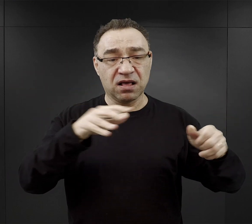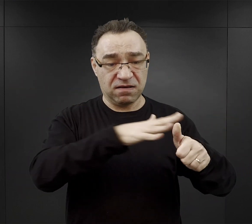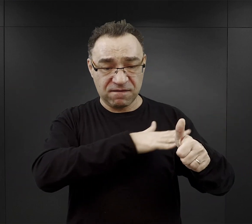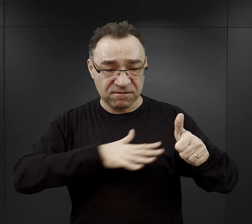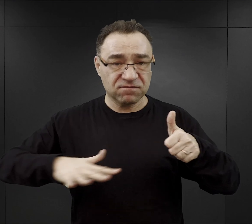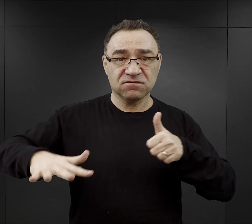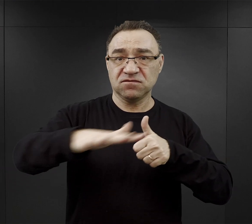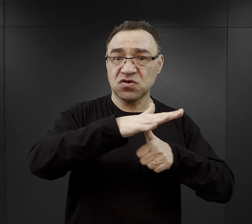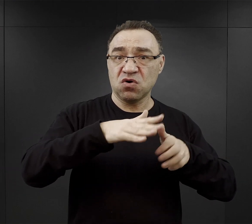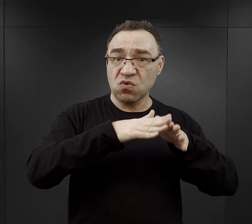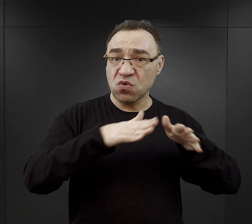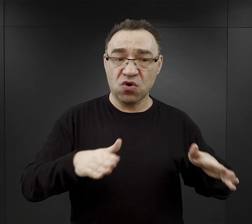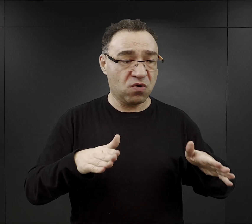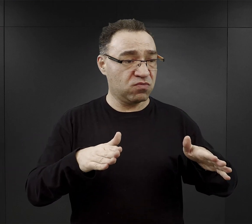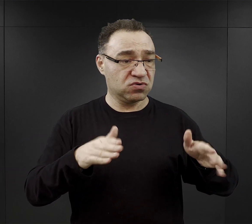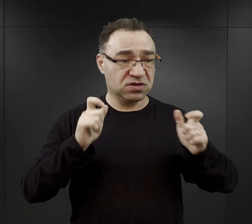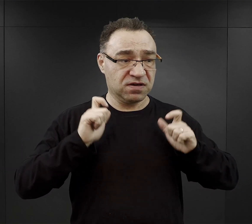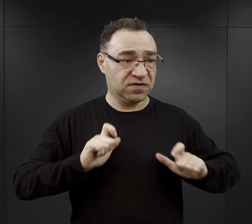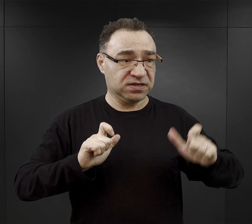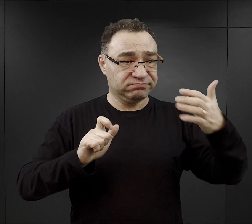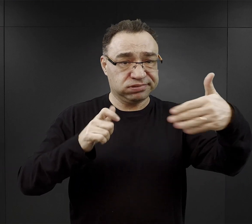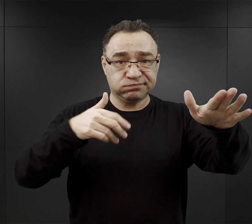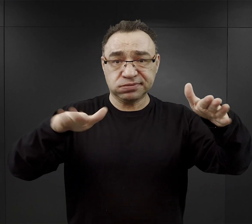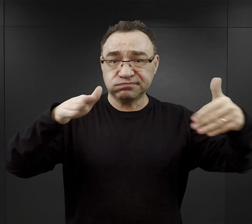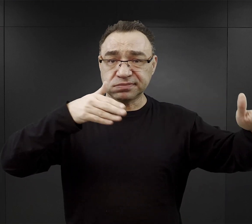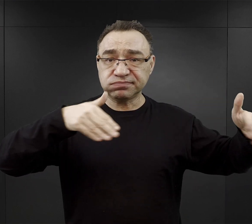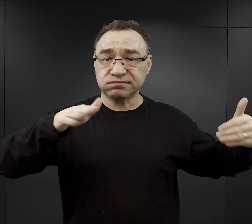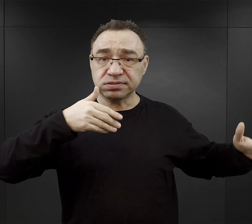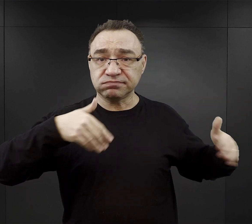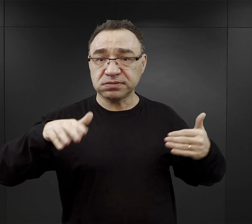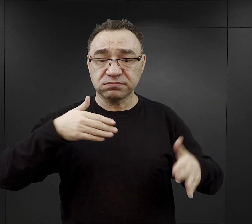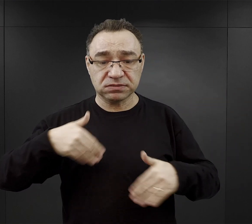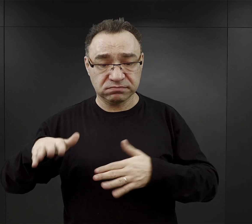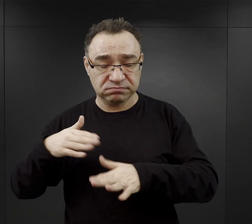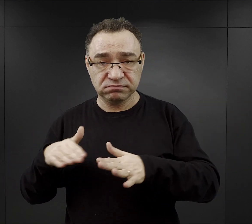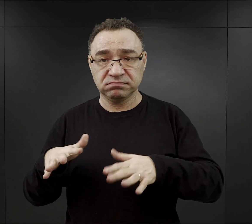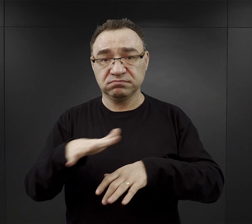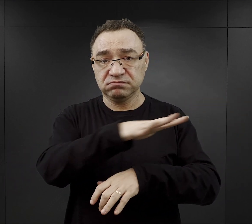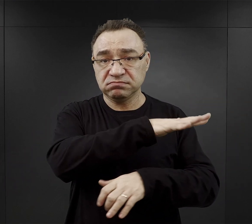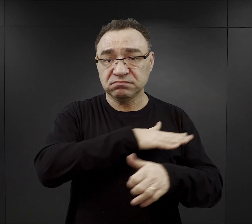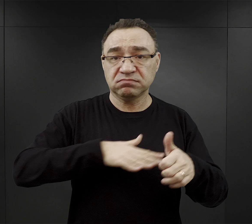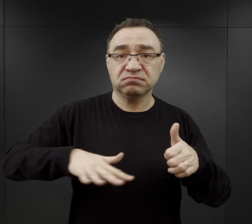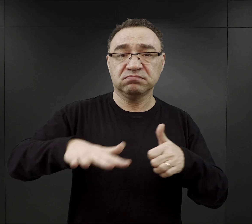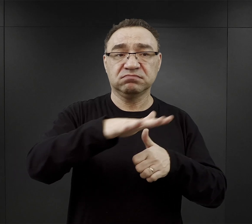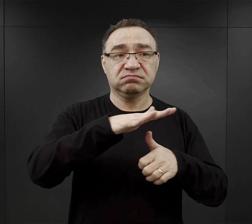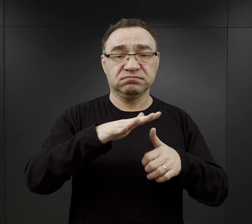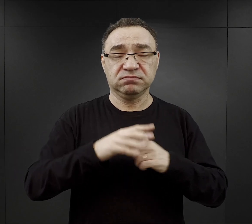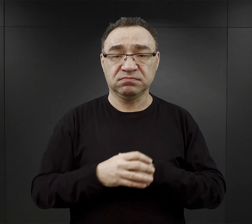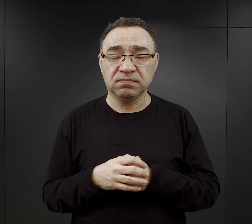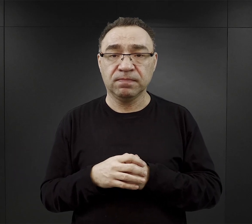i z wsi położonych na zachód, południowy zachód, północ od obozu macierzystego